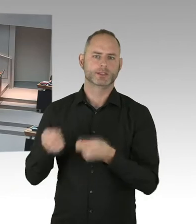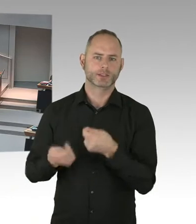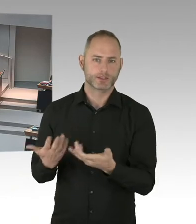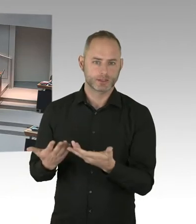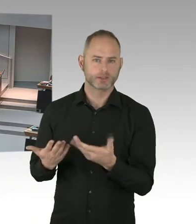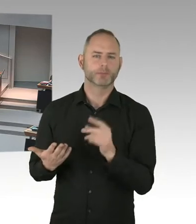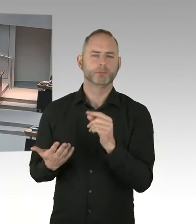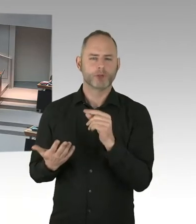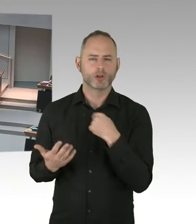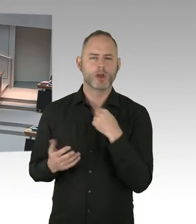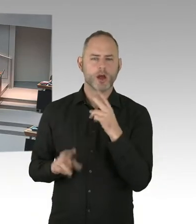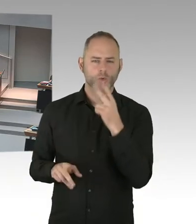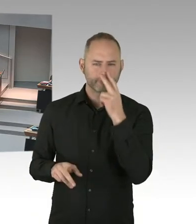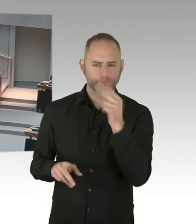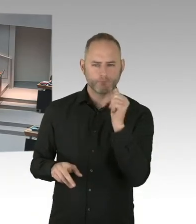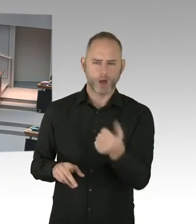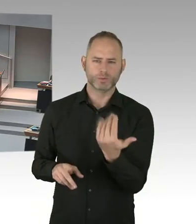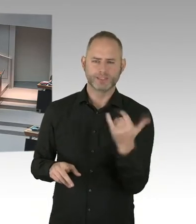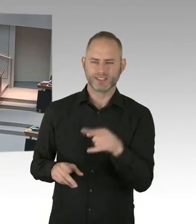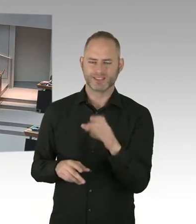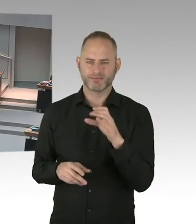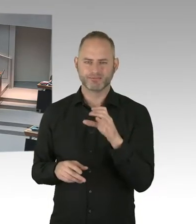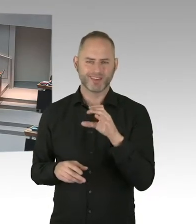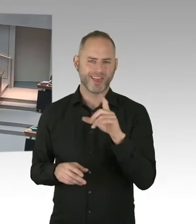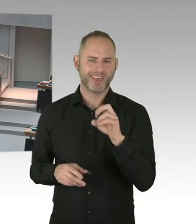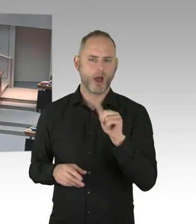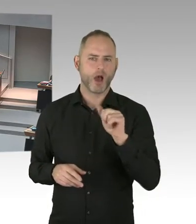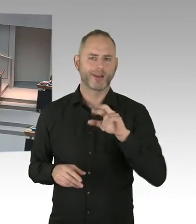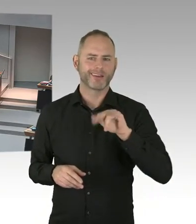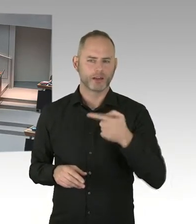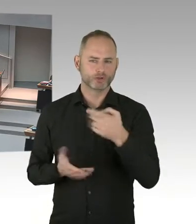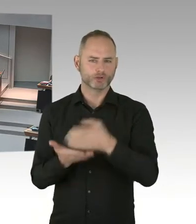Aber nicht zu vergessen ist die letzte Null. Denn wir wollen auch mit dieser Strategie